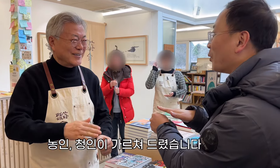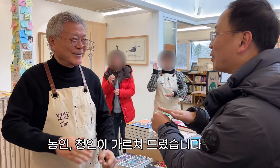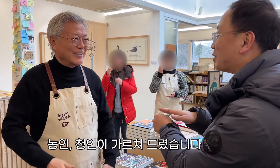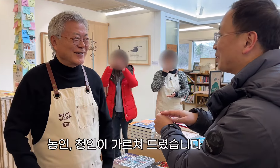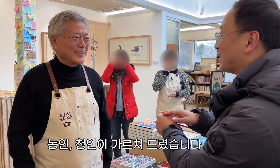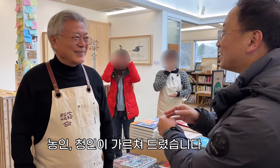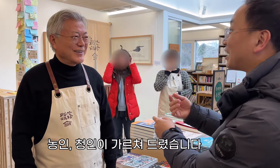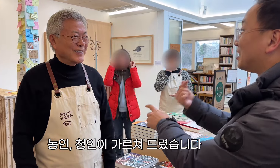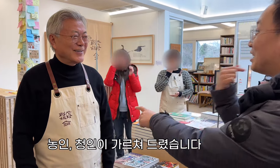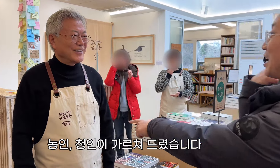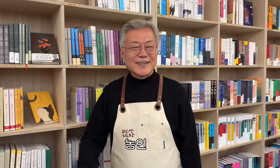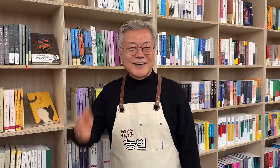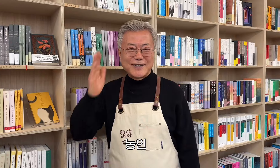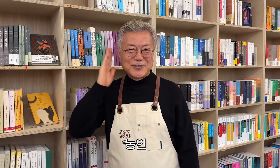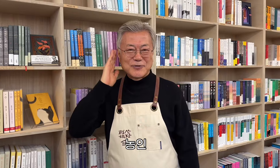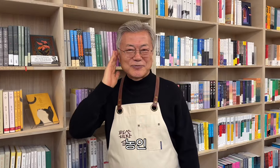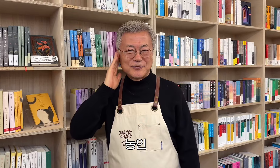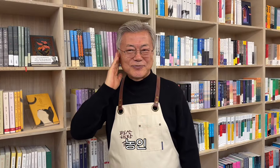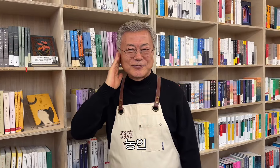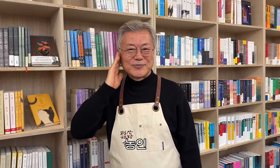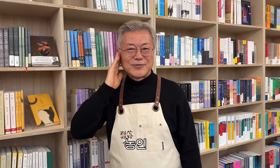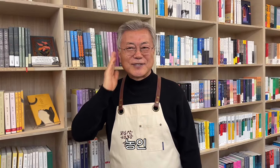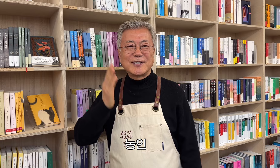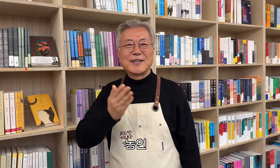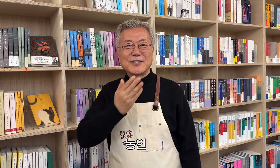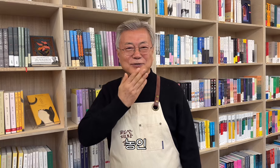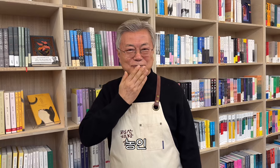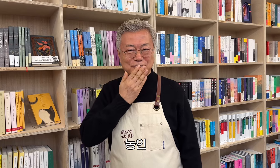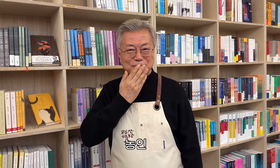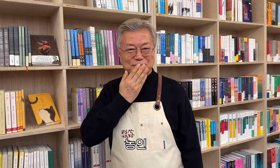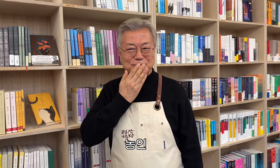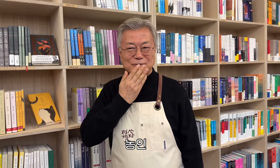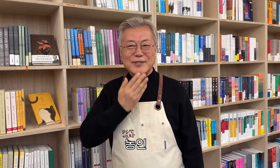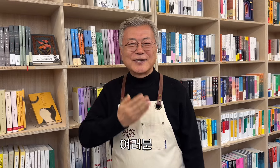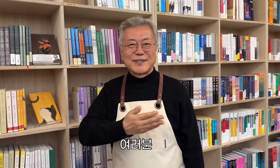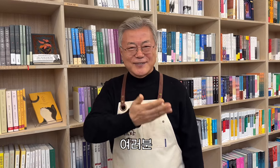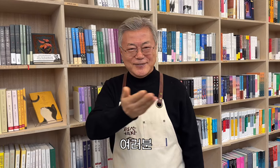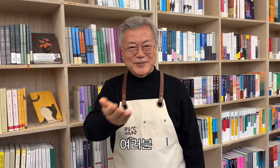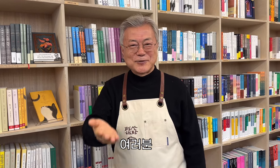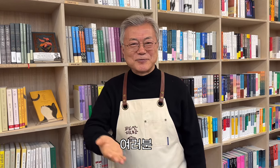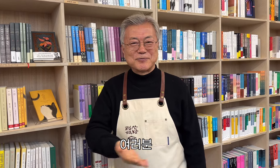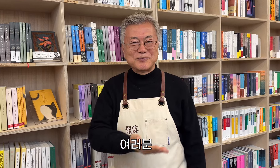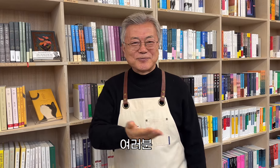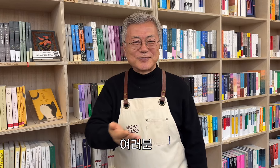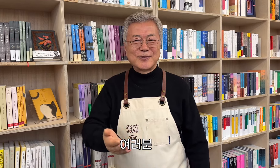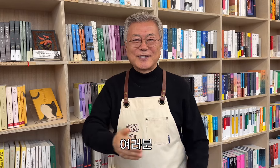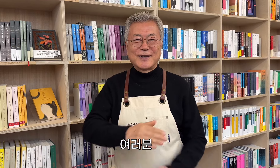Die Gehörlosen und Hörenden lehrten ihn. Gehörlosengemeinschaft, alle zusammen,